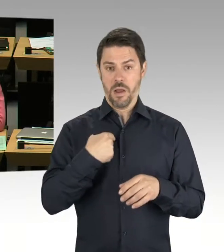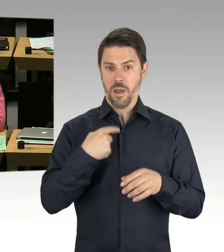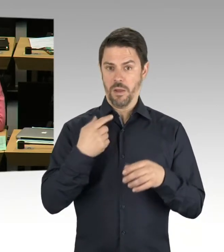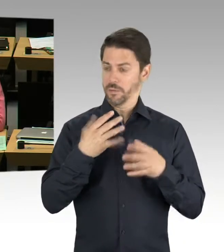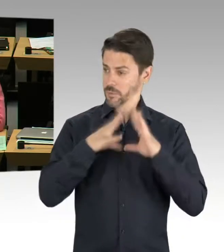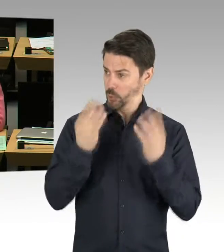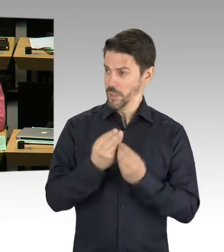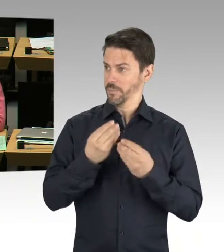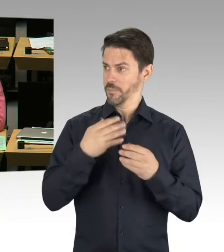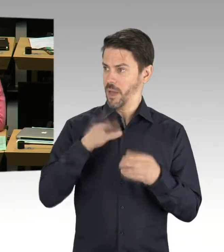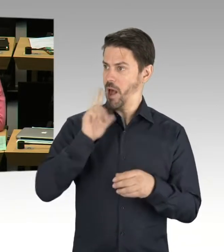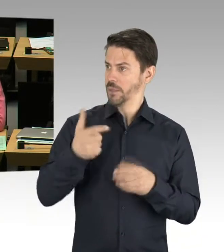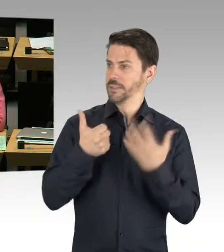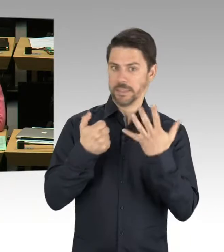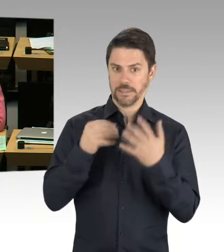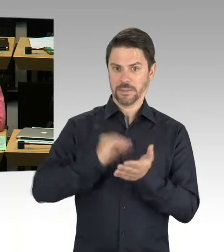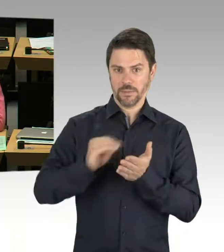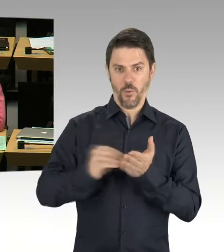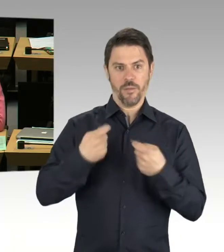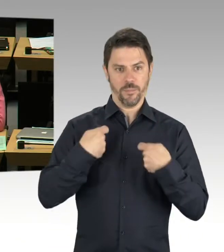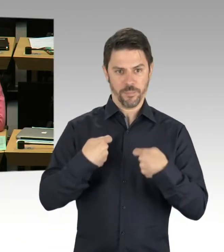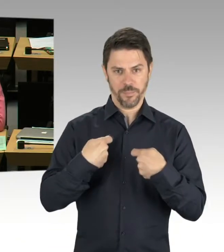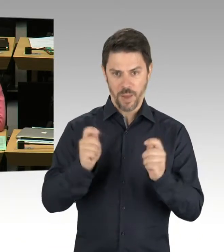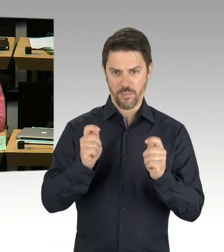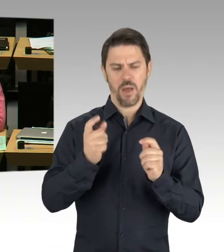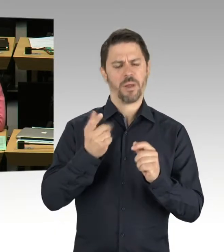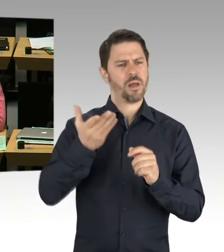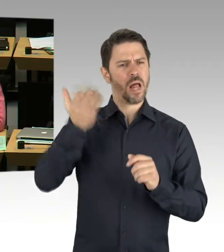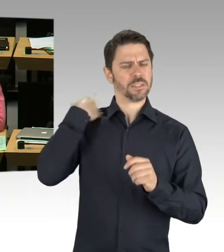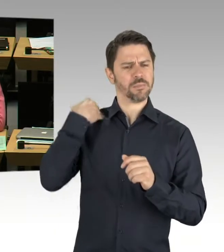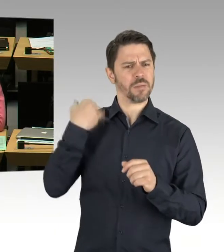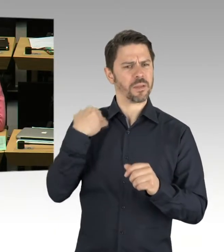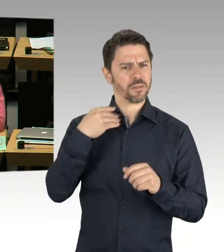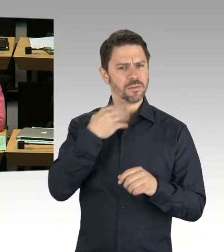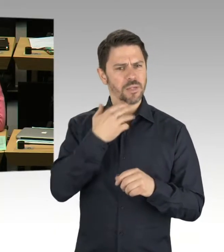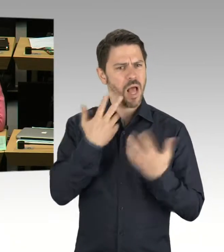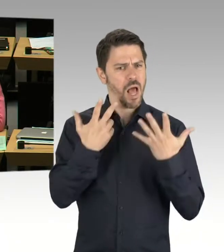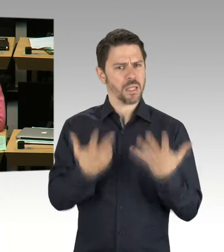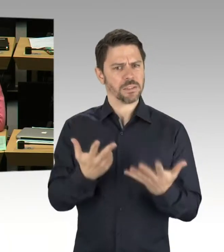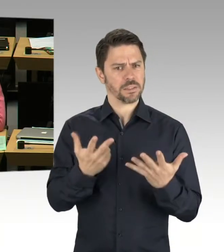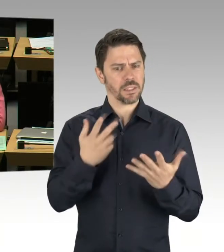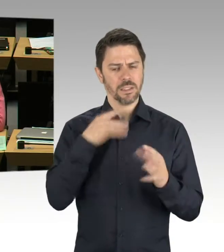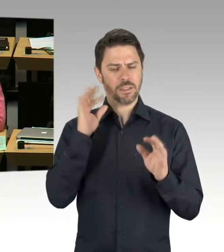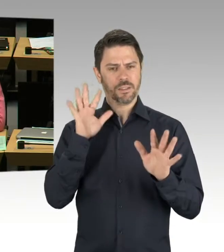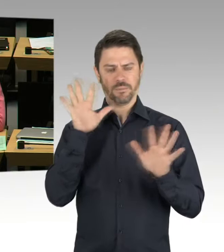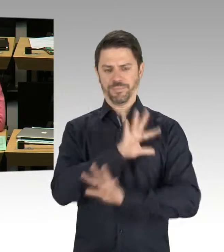wie viele Schulen es nach derzeitigem Stand genau sind und in welchen Jahresscheiben wir welchen Platzausbau schaffen müssen,